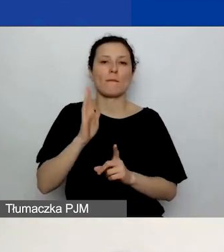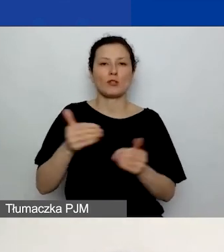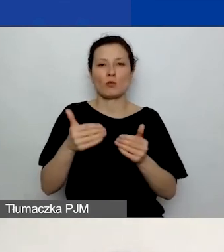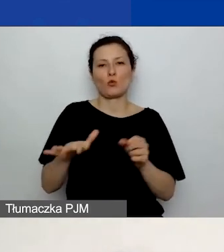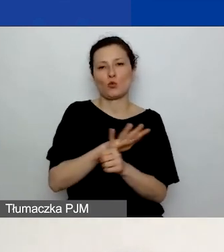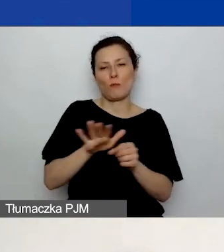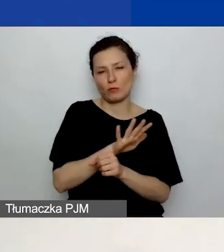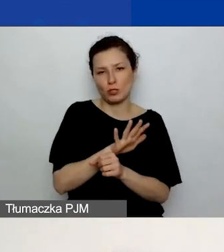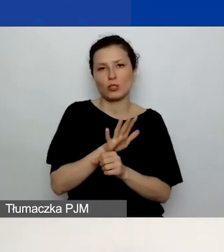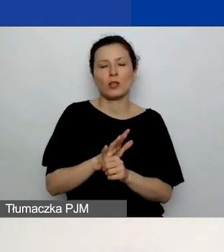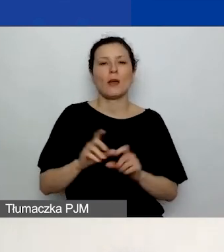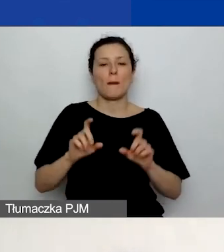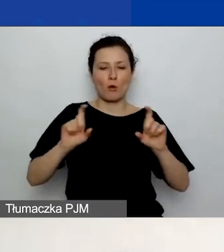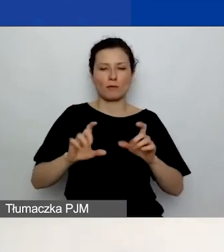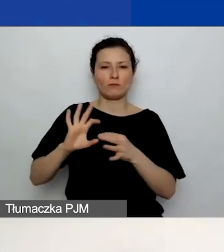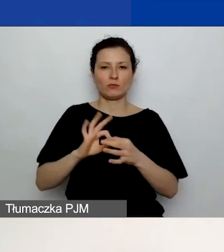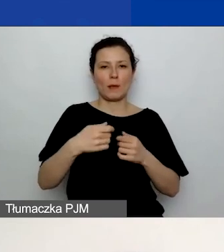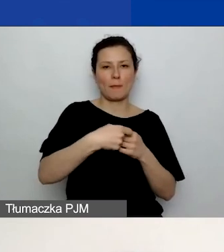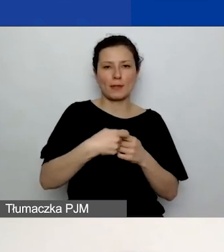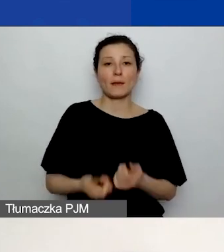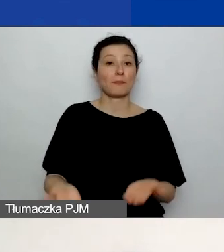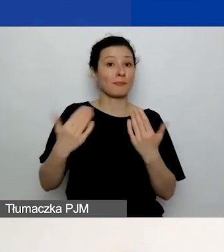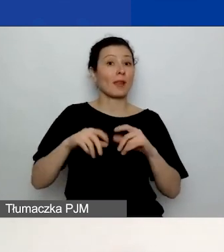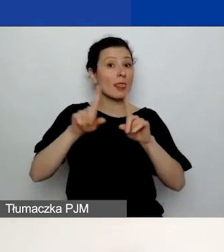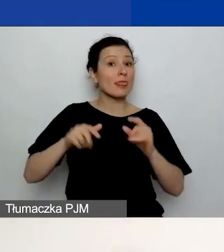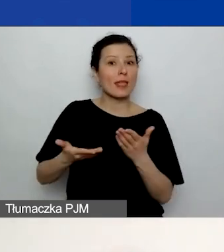Deklaracja partnera. Jest to drugi załącznik,